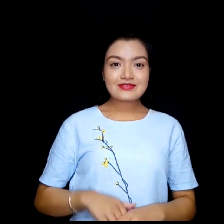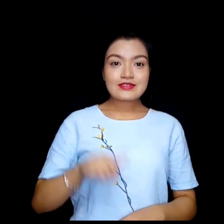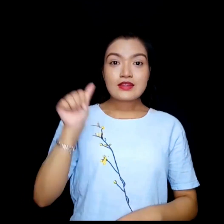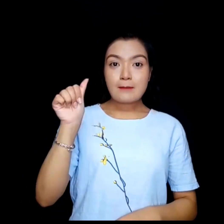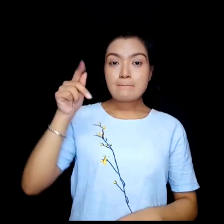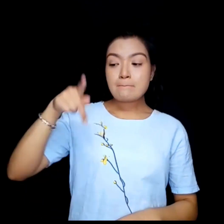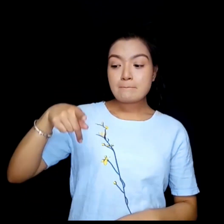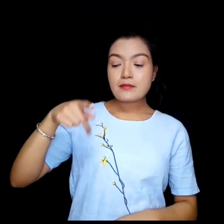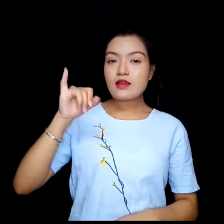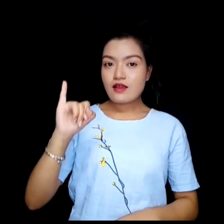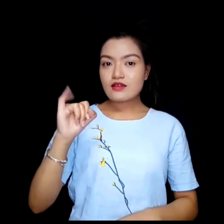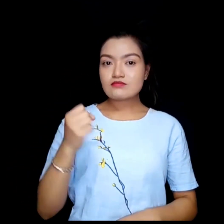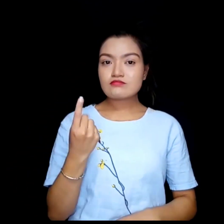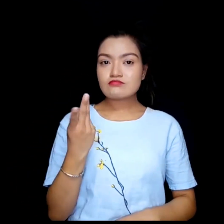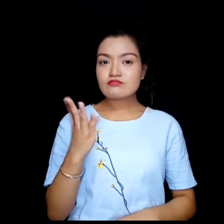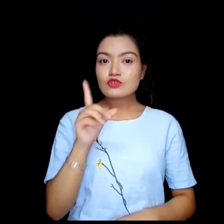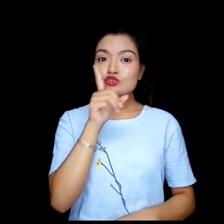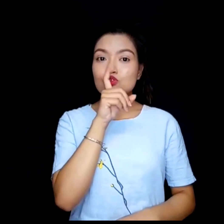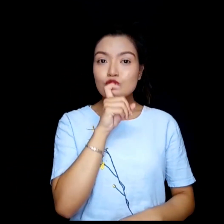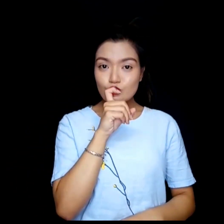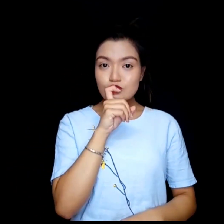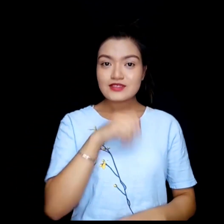API code.